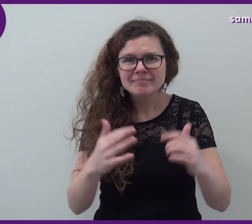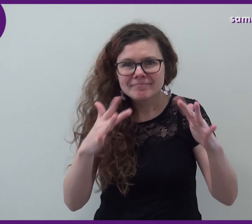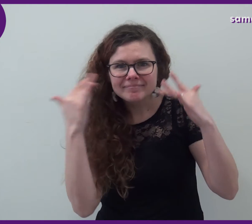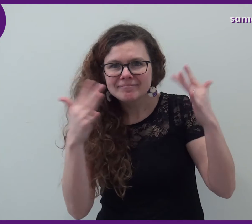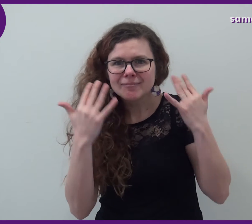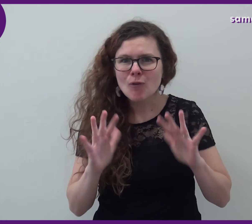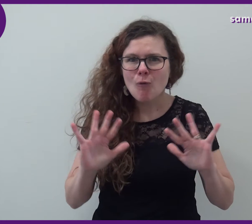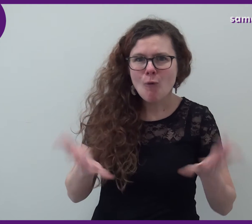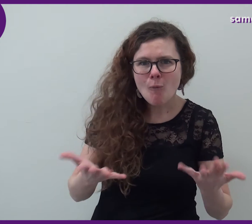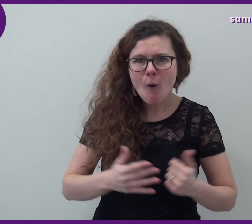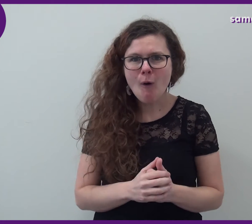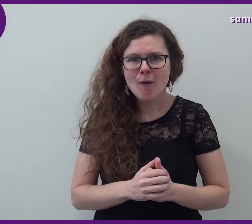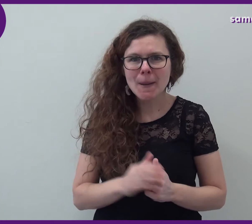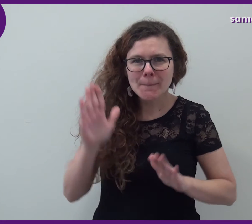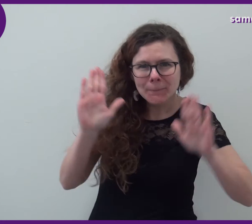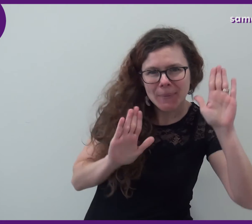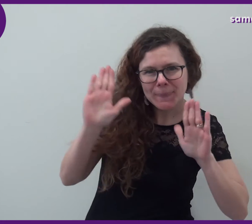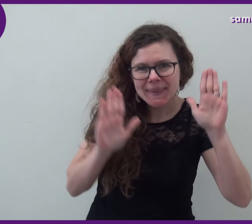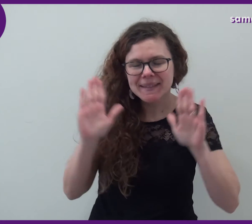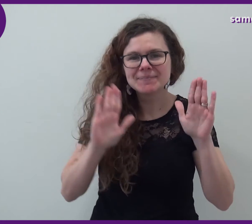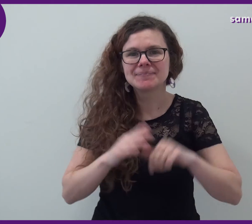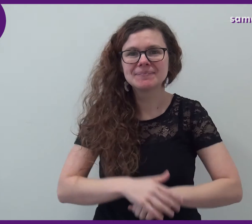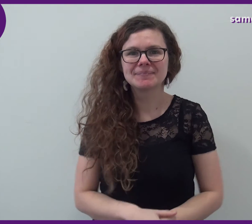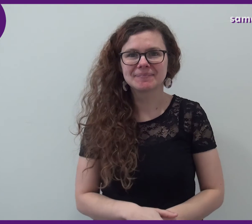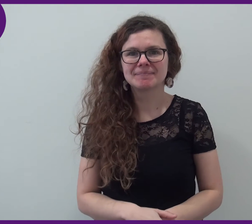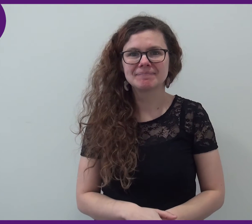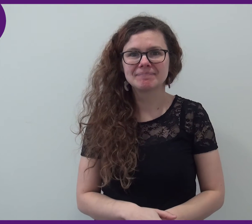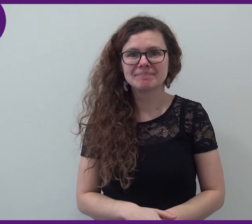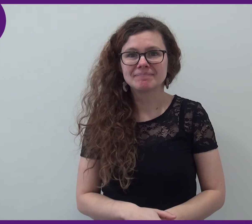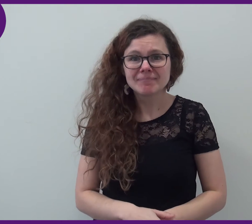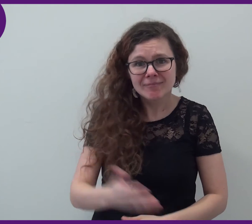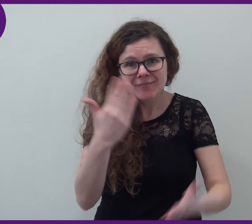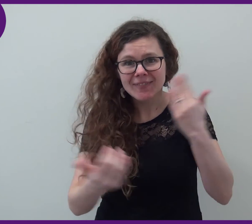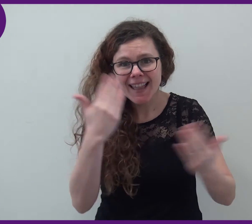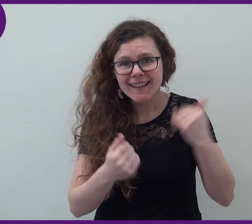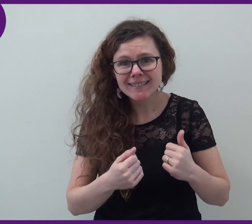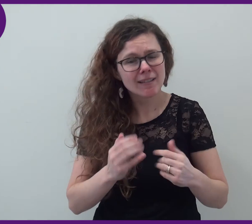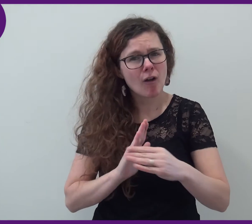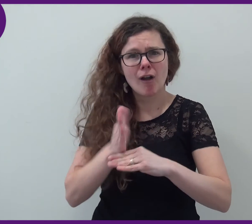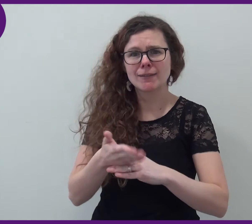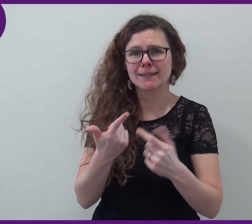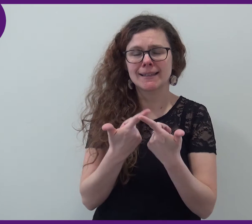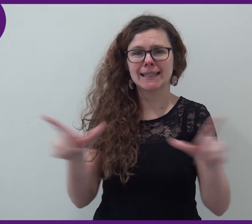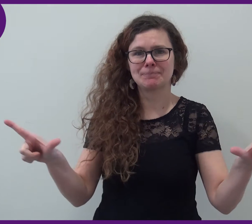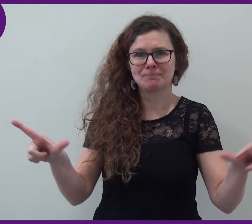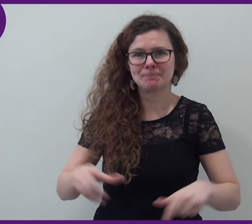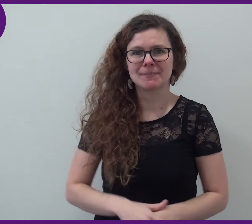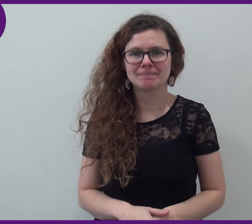vous initier au mime. Venez, l'entrée est libre.